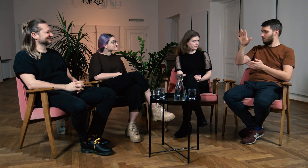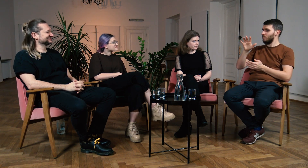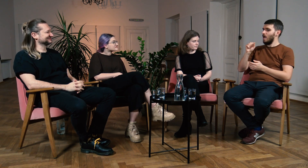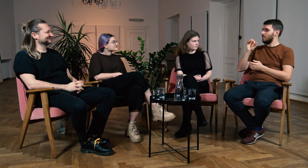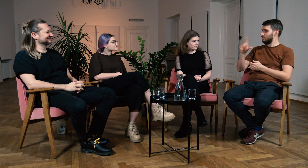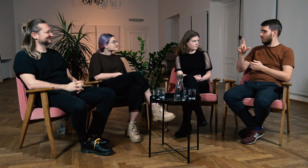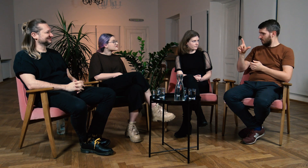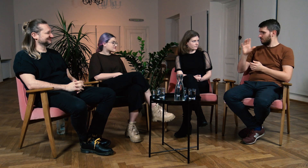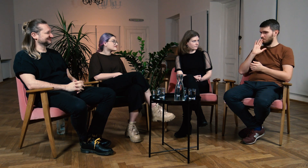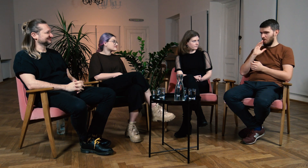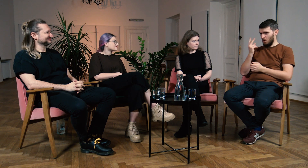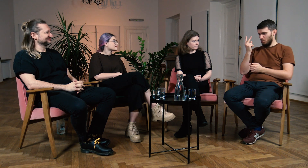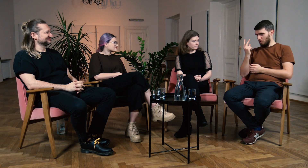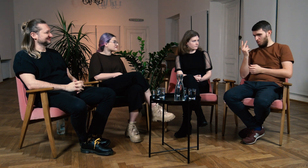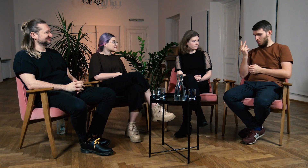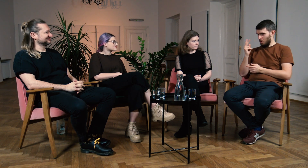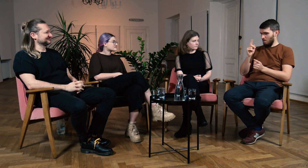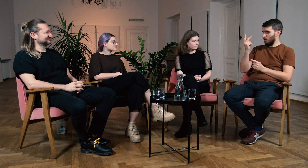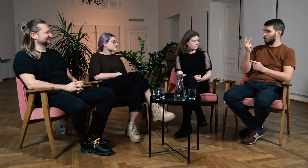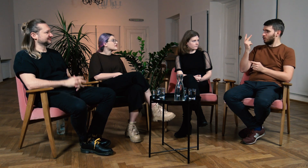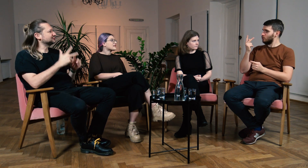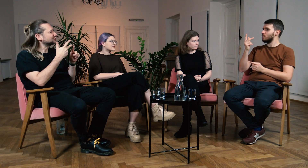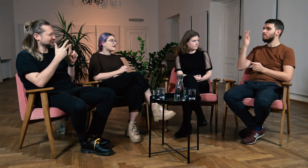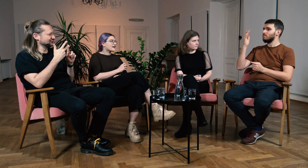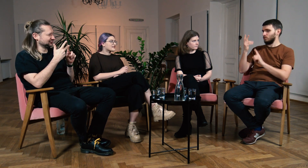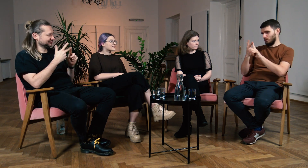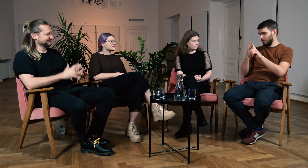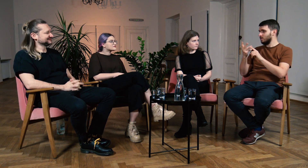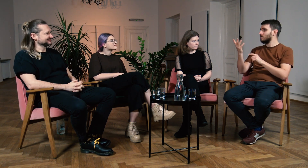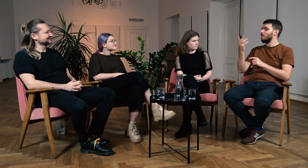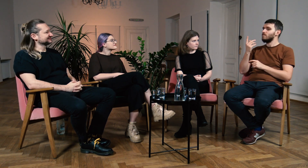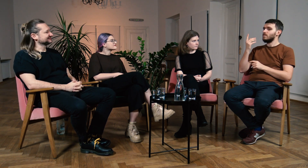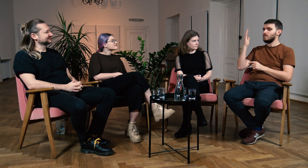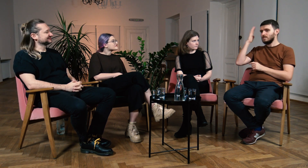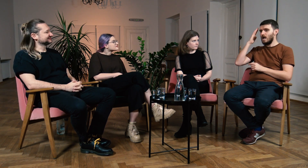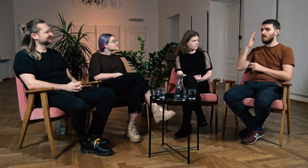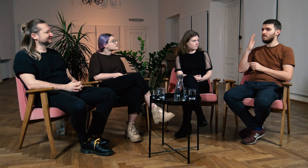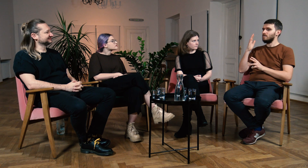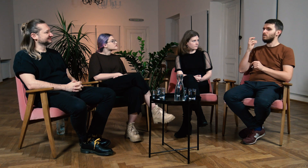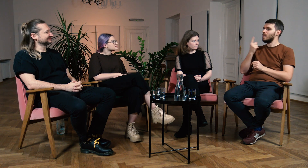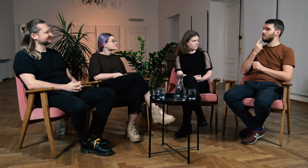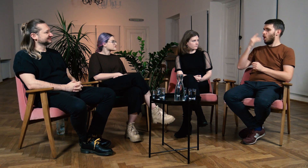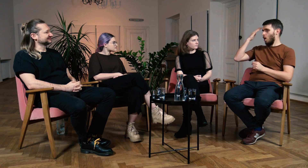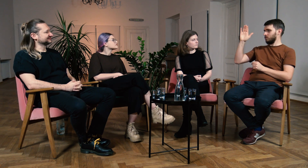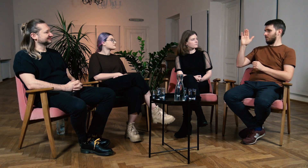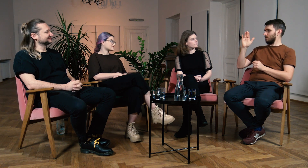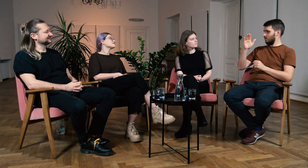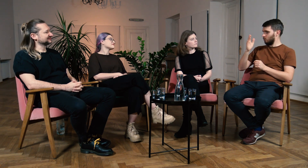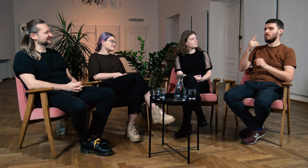Tam ASL jest chyba drugim, albo trzecim... M: Trzecim. Ł: A, trzecim najpopularniejszym językiem obcym.